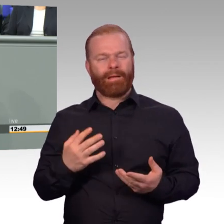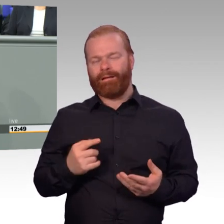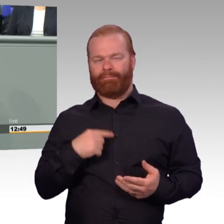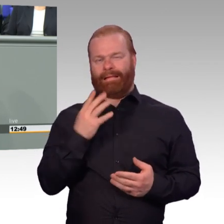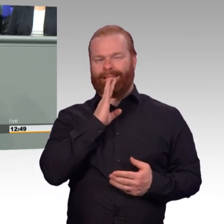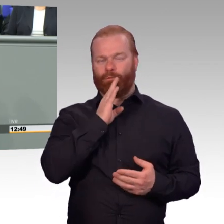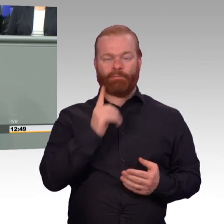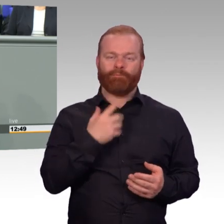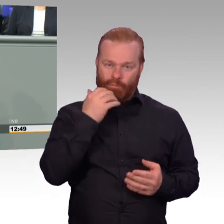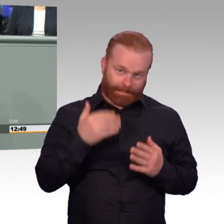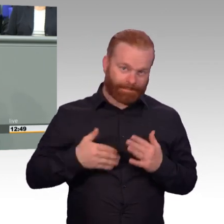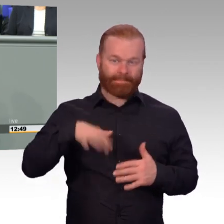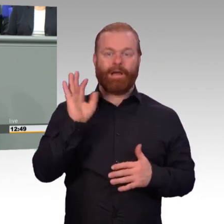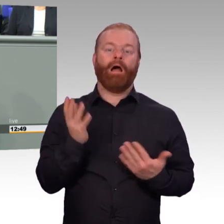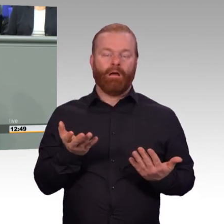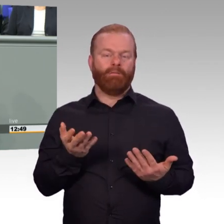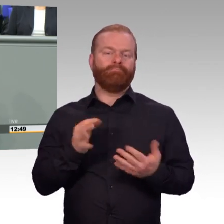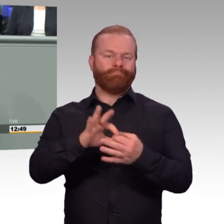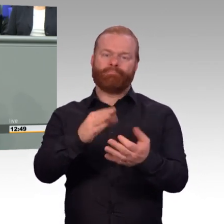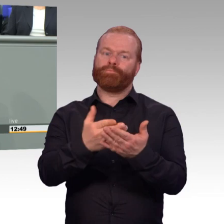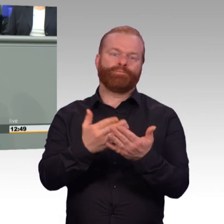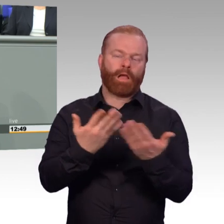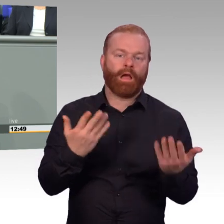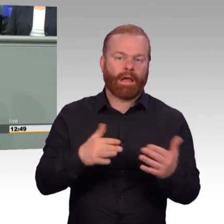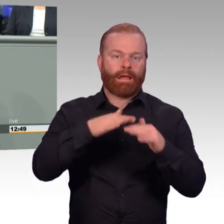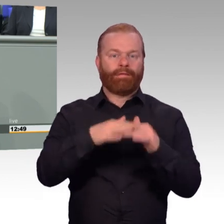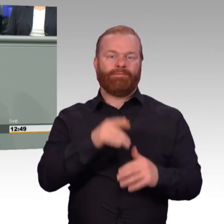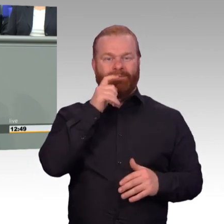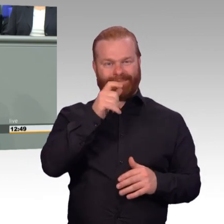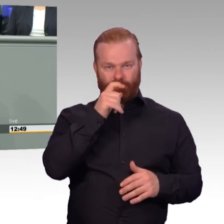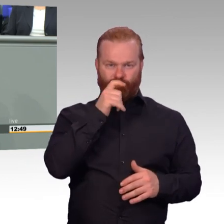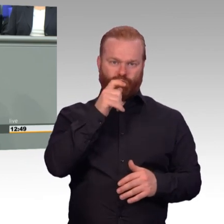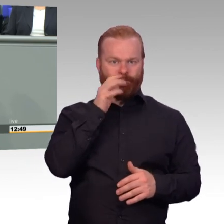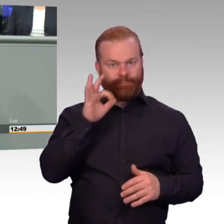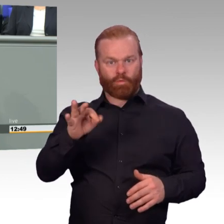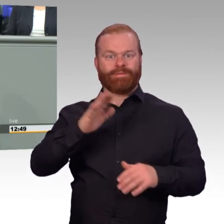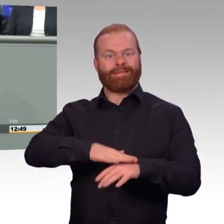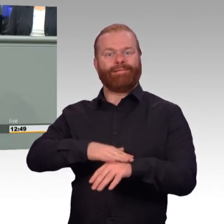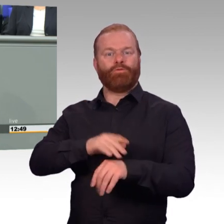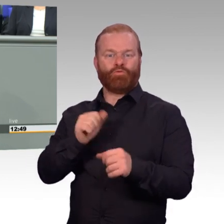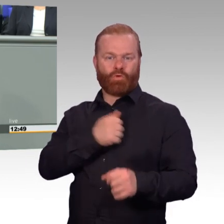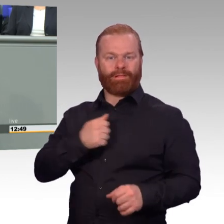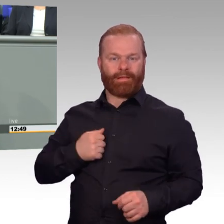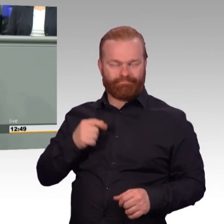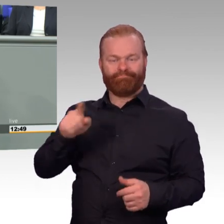Bei der Berufsförderung, bei der Einsatzversorgung bei so Einsätzen wie in Litauen. Insgesamt ändern wir mit diesem Gesetz